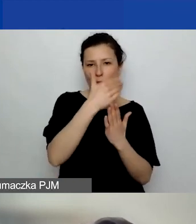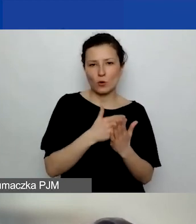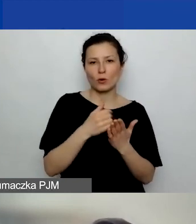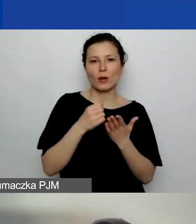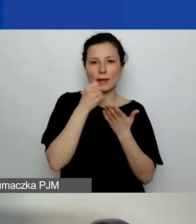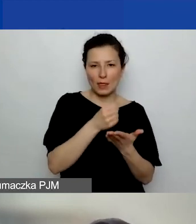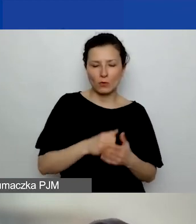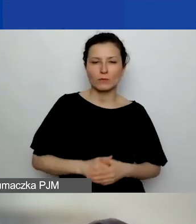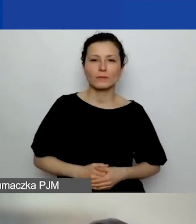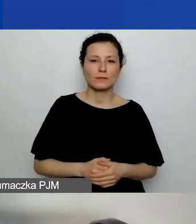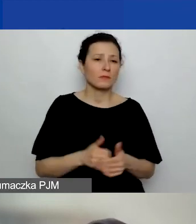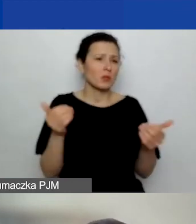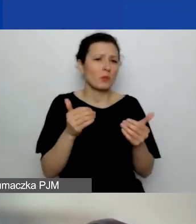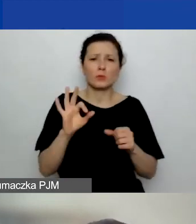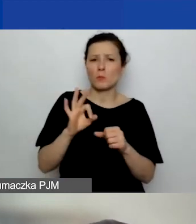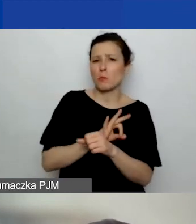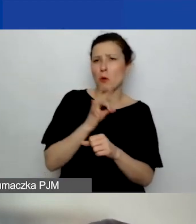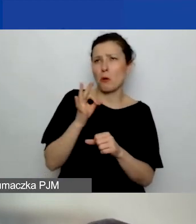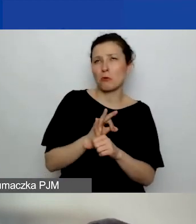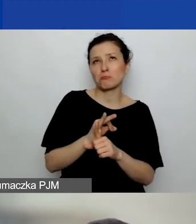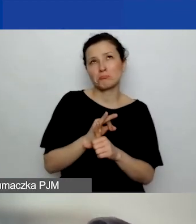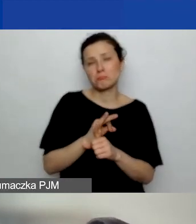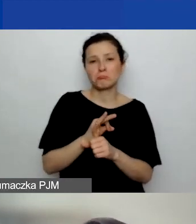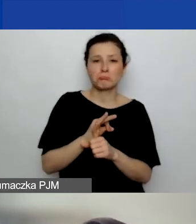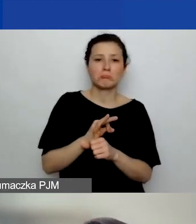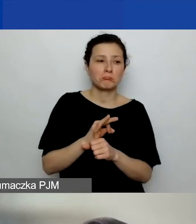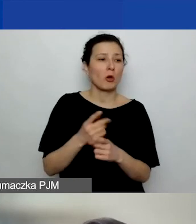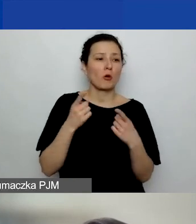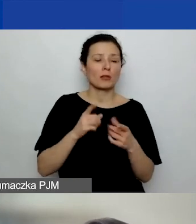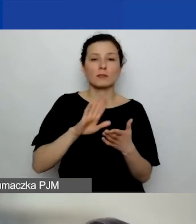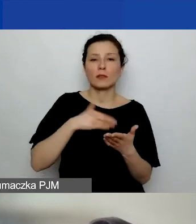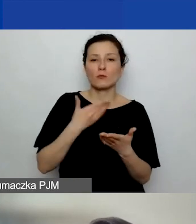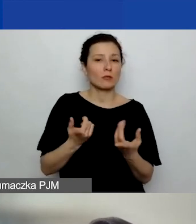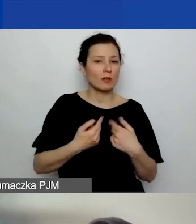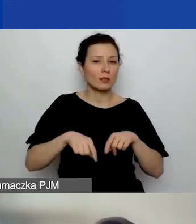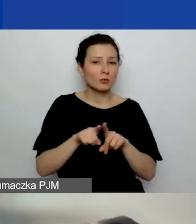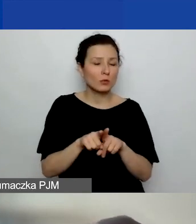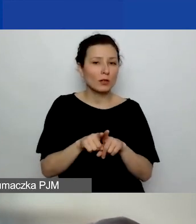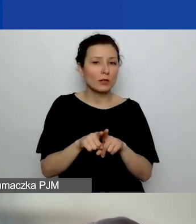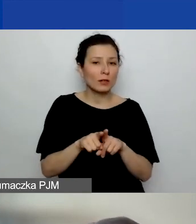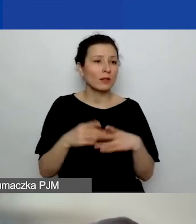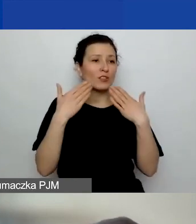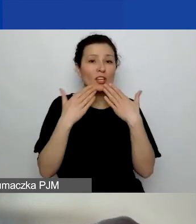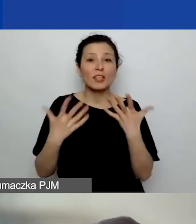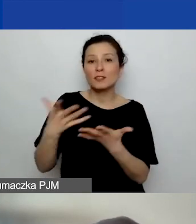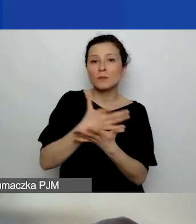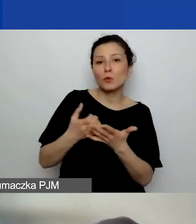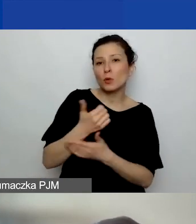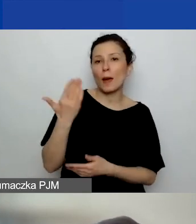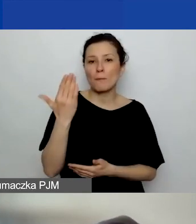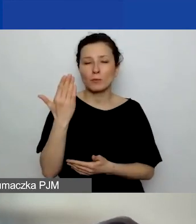Może to być projekt, który realizuje ze zbiórki publicznej, z crowdfundingu.